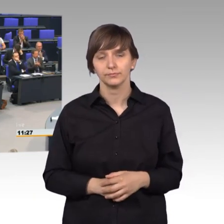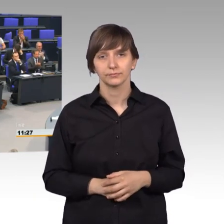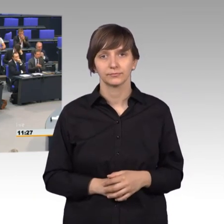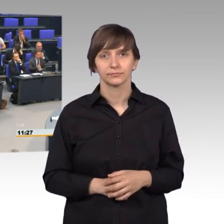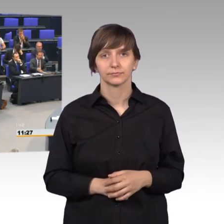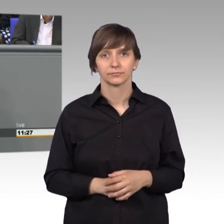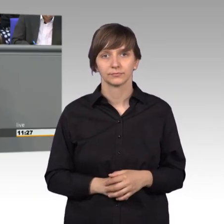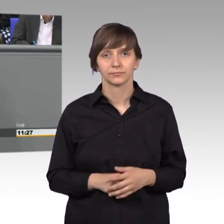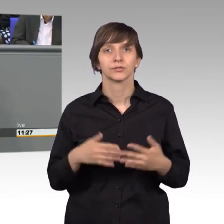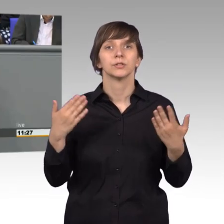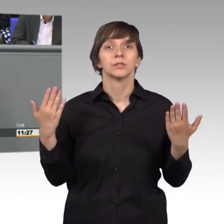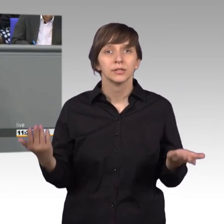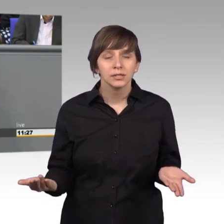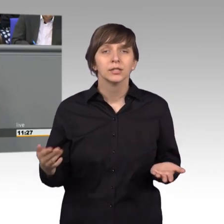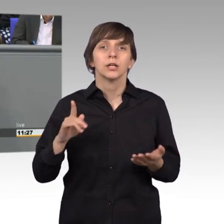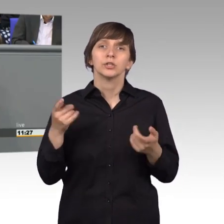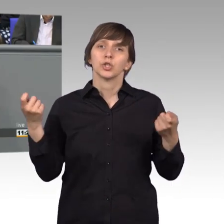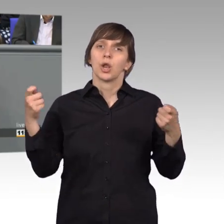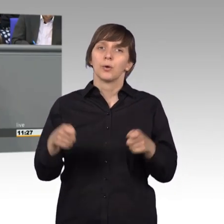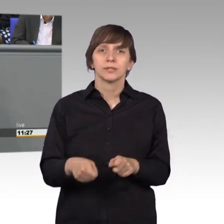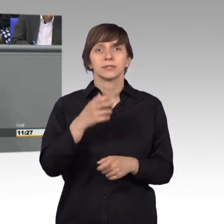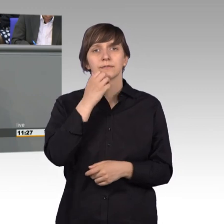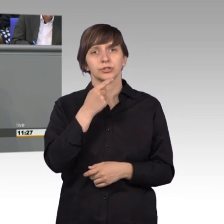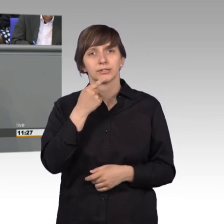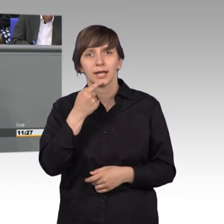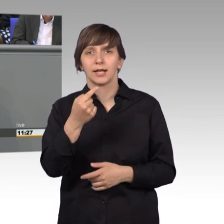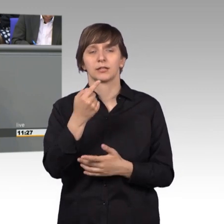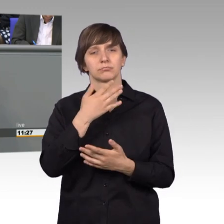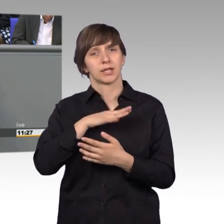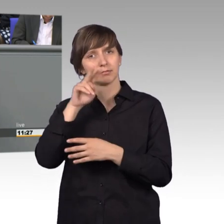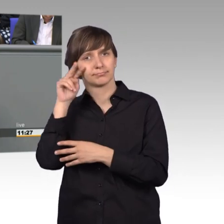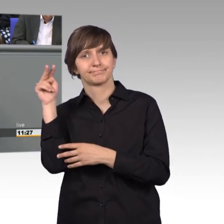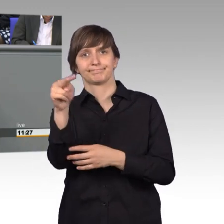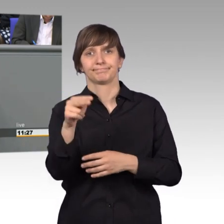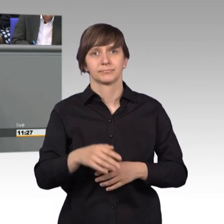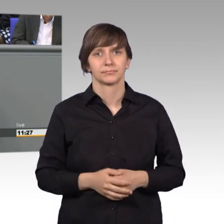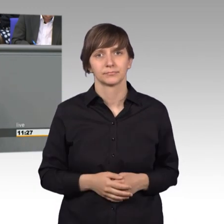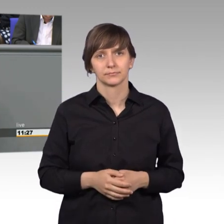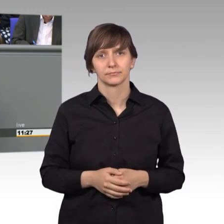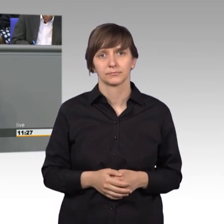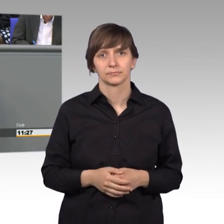Lassen Sie mich zum Schluss aber auch noch einmal vorausblicken. Wichtig ist, wie ich bereits erwähnte, dass wir immer dauerhaft